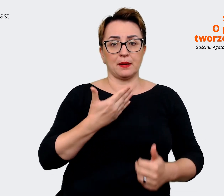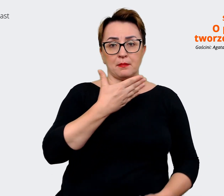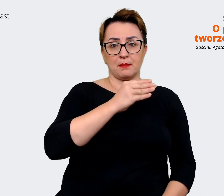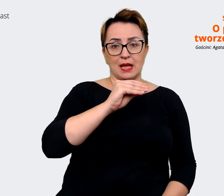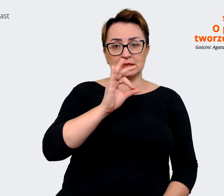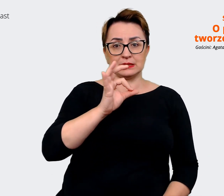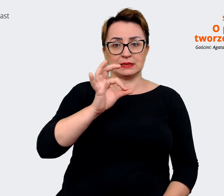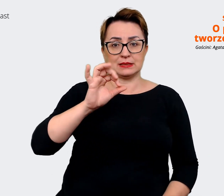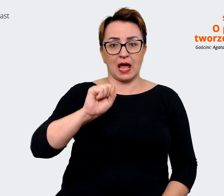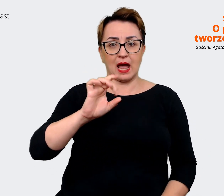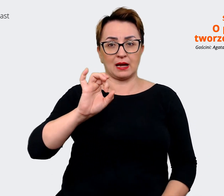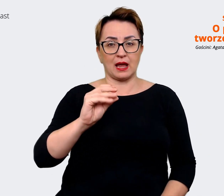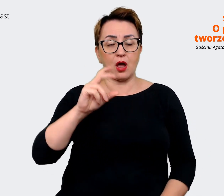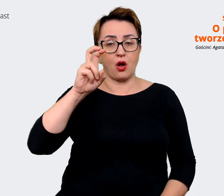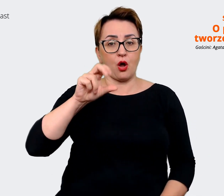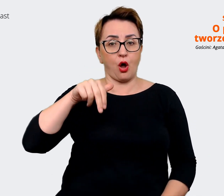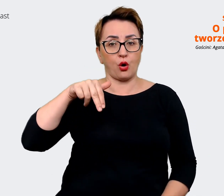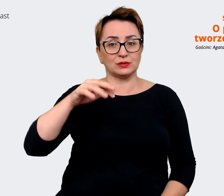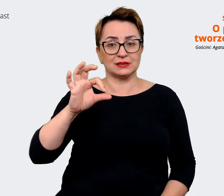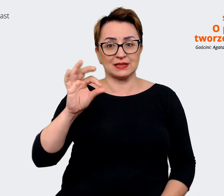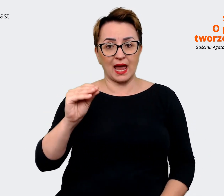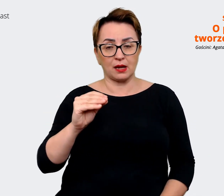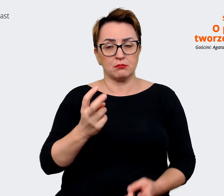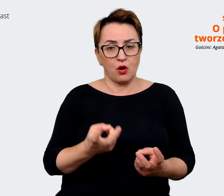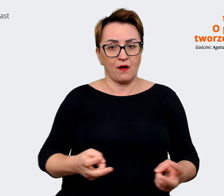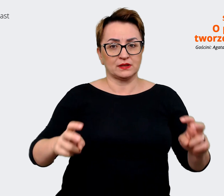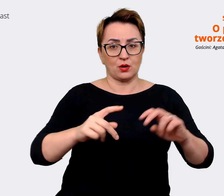podstawą naszej całej komunikacji. Prowadzący: Rozumiem, czyli coś,